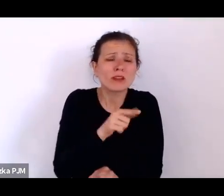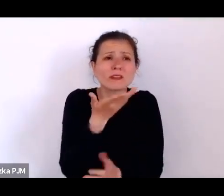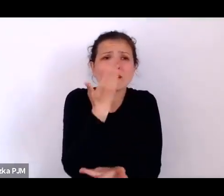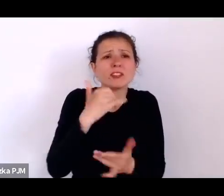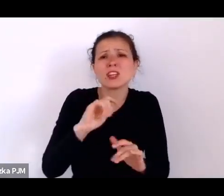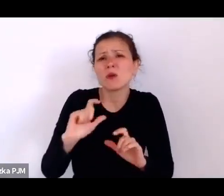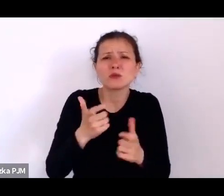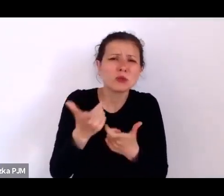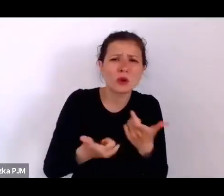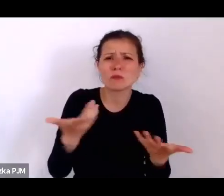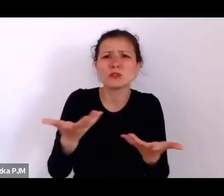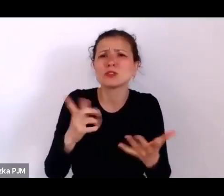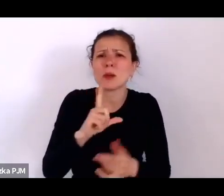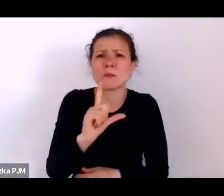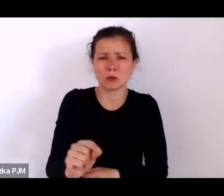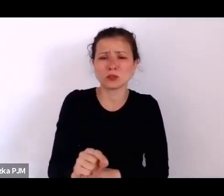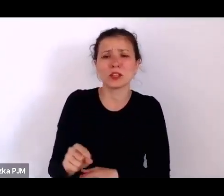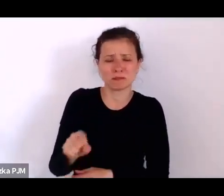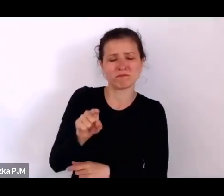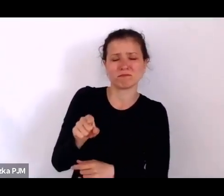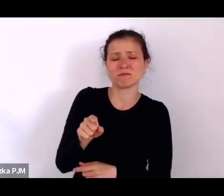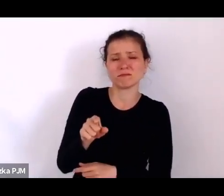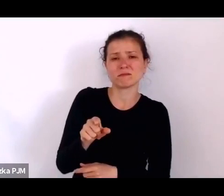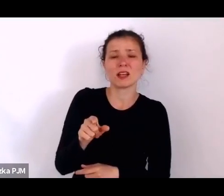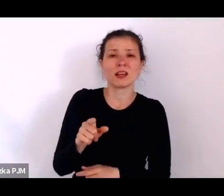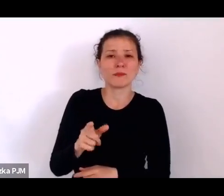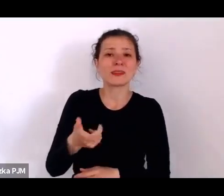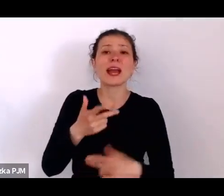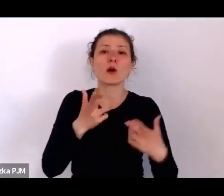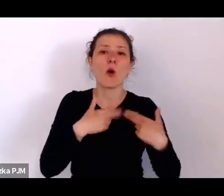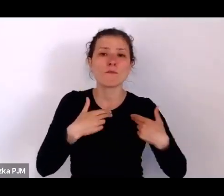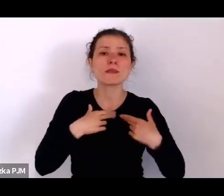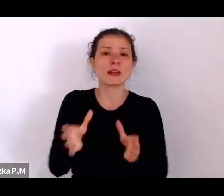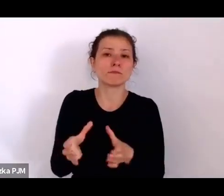Więc to też mówi nam o tym, jak ta rzeczywistość wyglądała